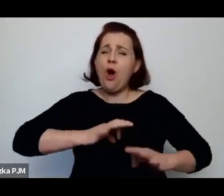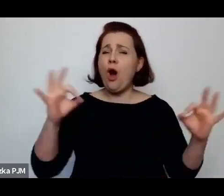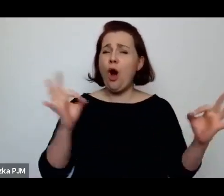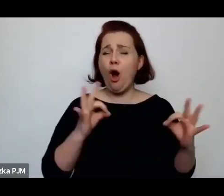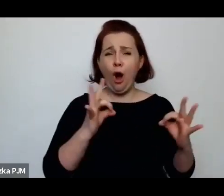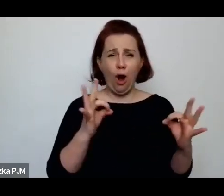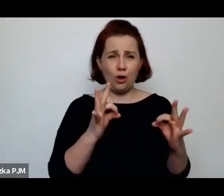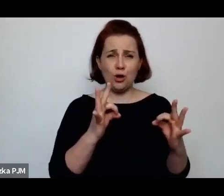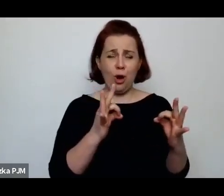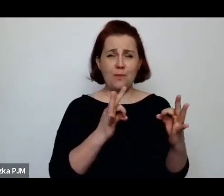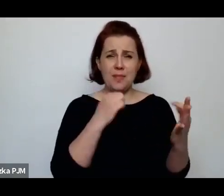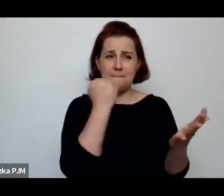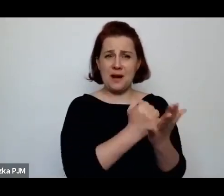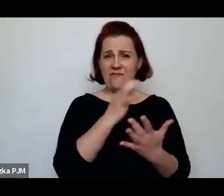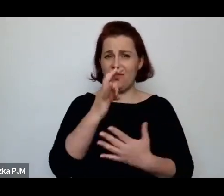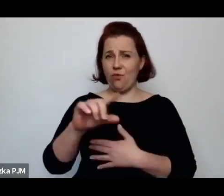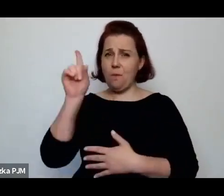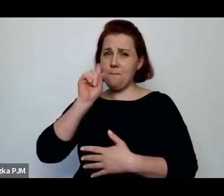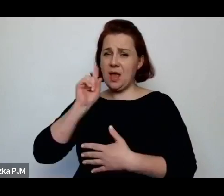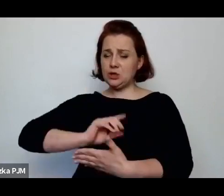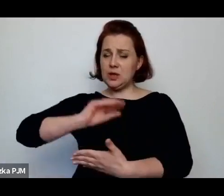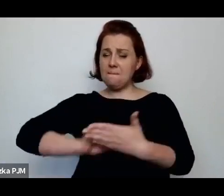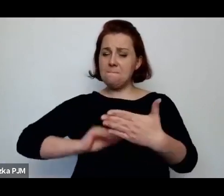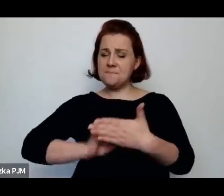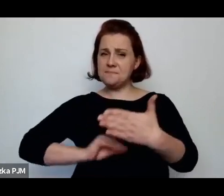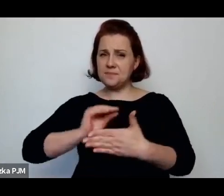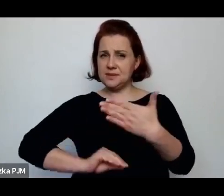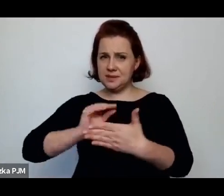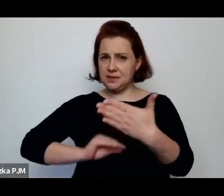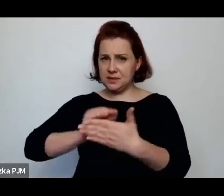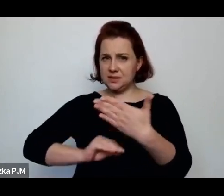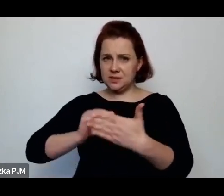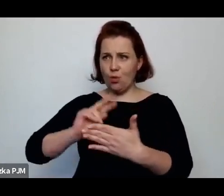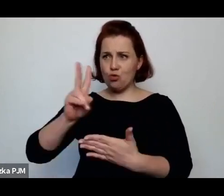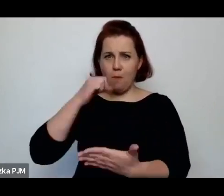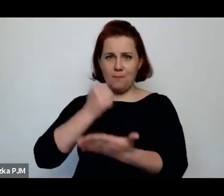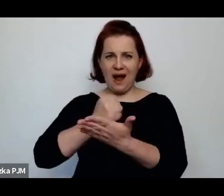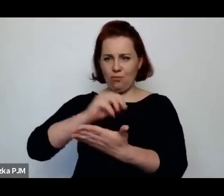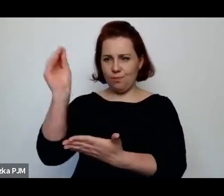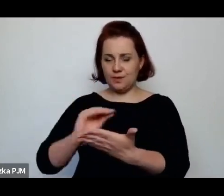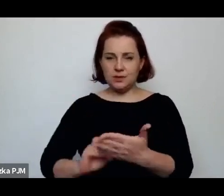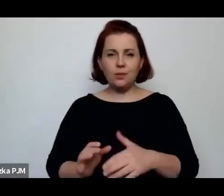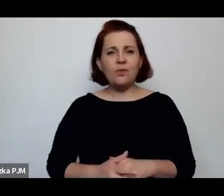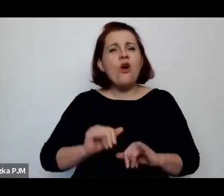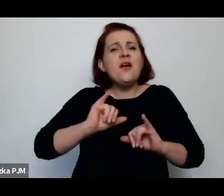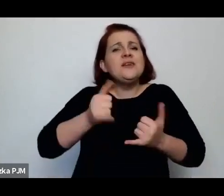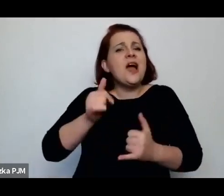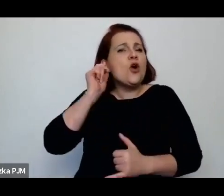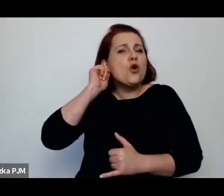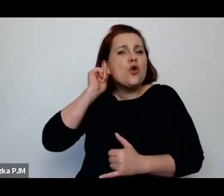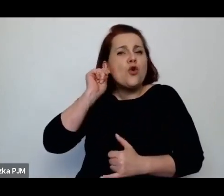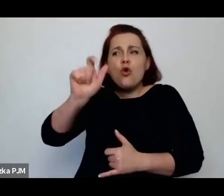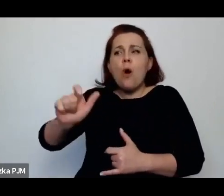i chciałabym się też o to Panią zapytać, jak reportażystki tamtego czasu pisały o tej sprawie